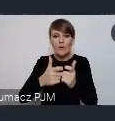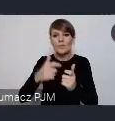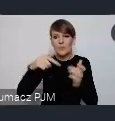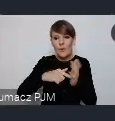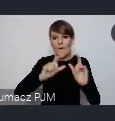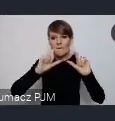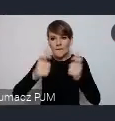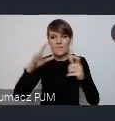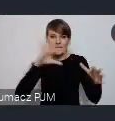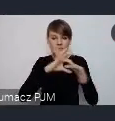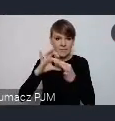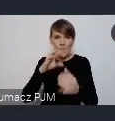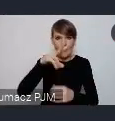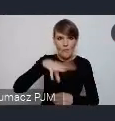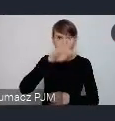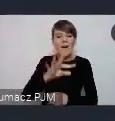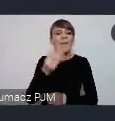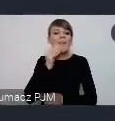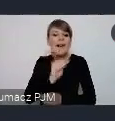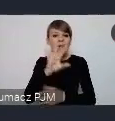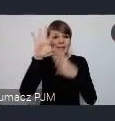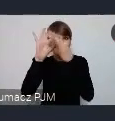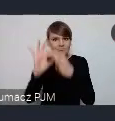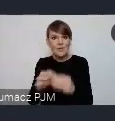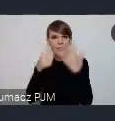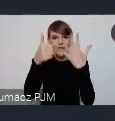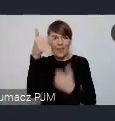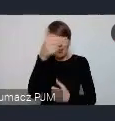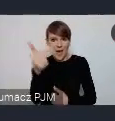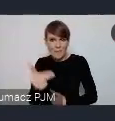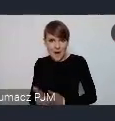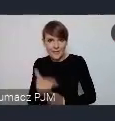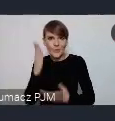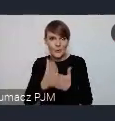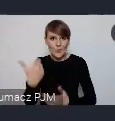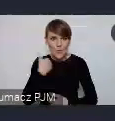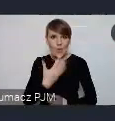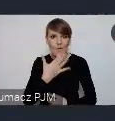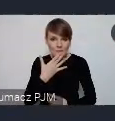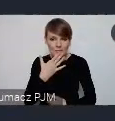Najlepiej jeśli one, wiazałyby się z tymi 6 tematami które też już były wspominane, głównymi tematami WUFu.